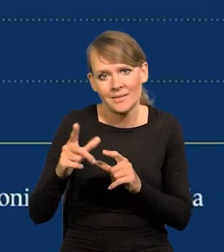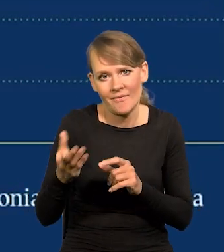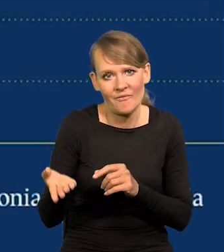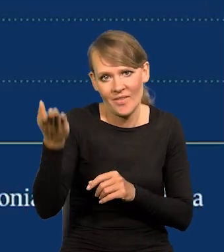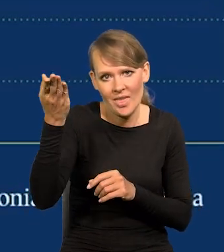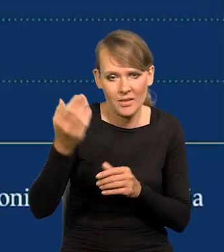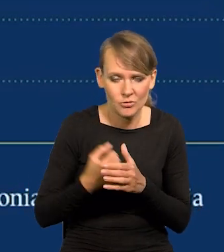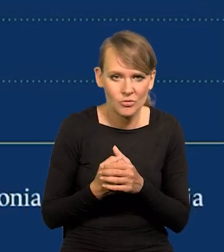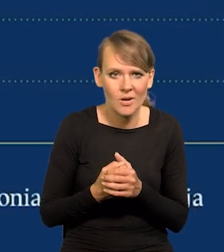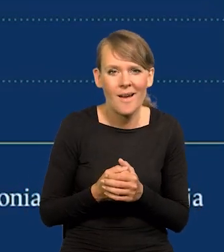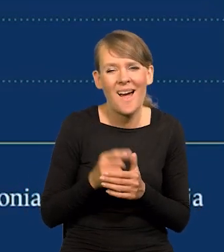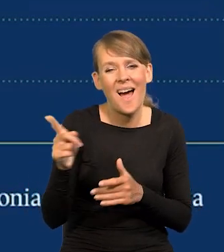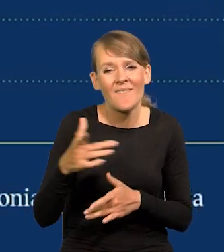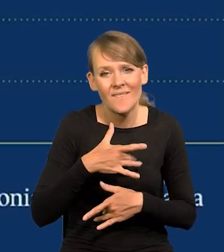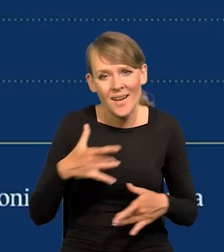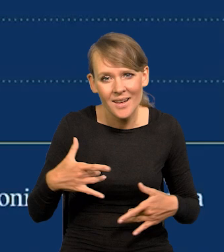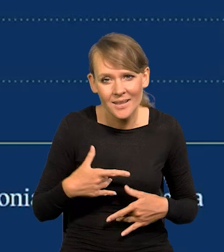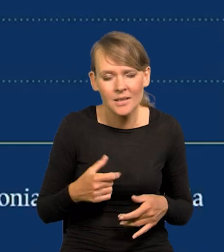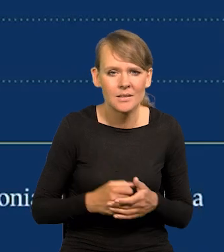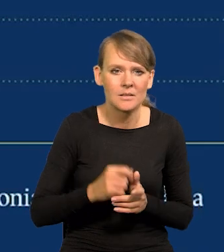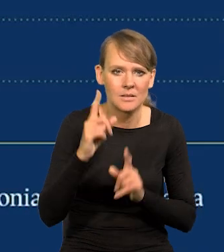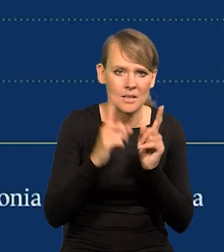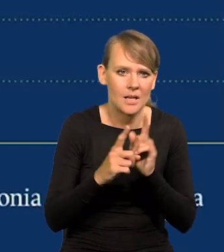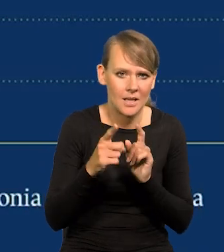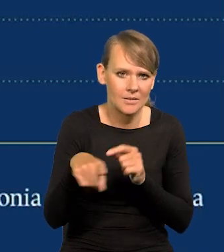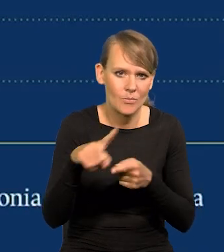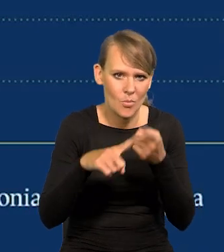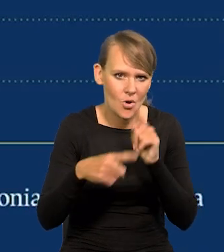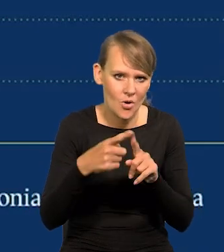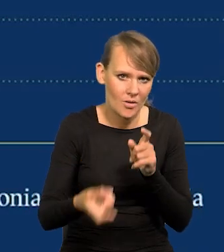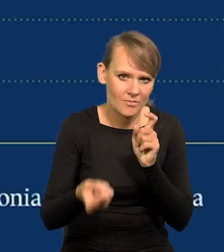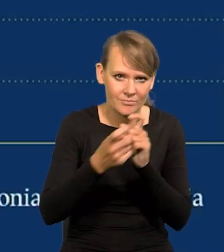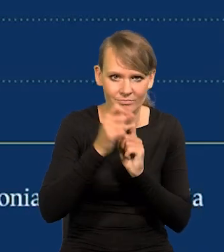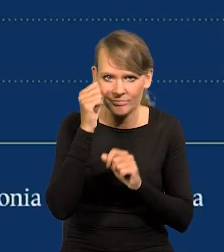A propos Węgier, czasami jakieś absurdalne zarzuty polityczne się powtarzają,